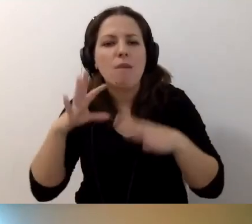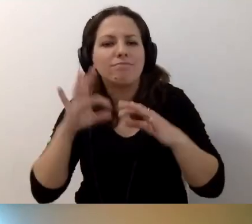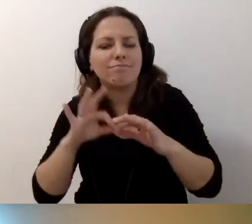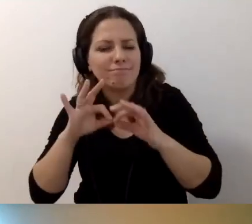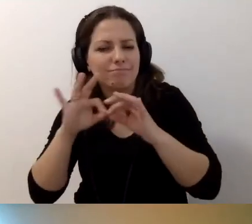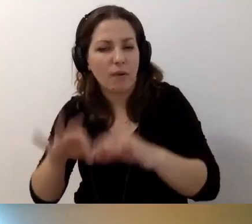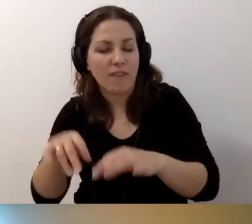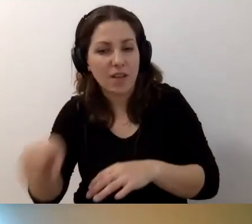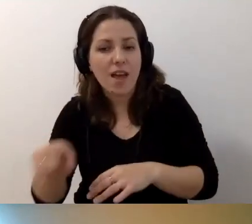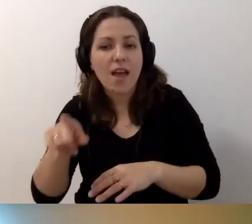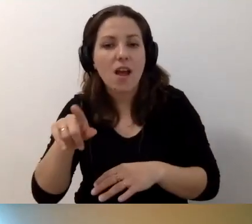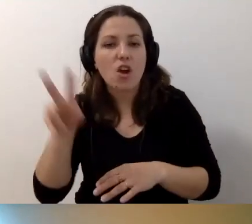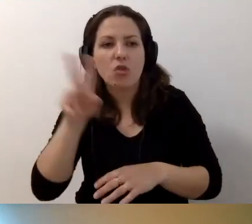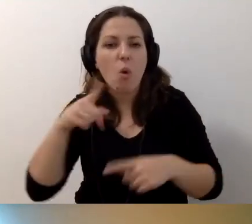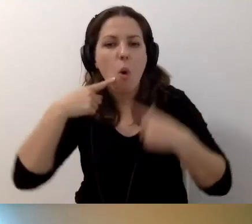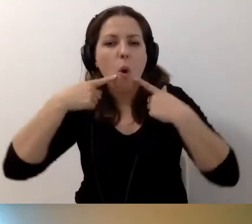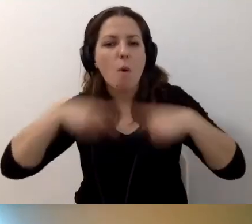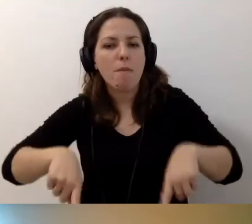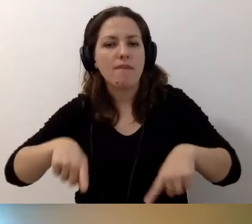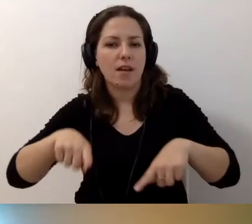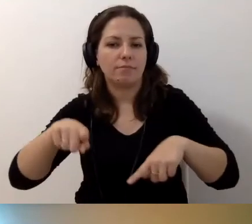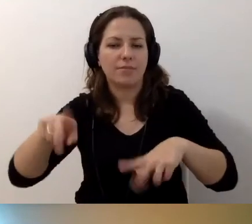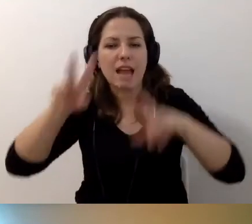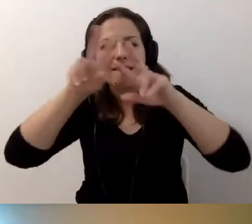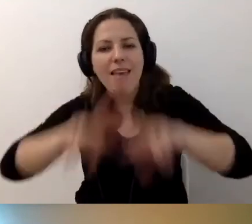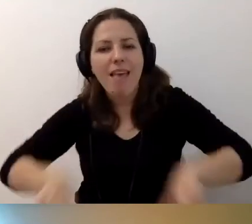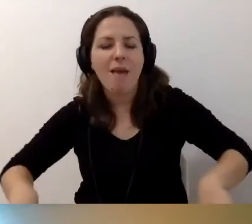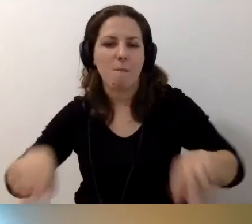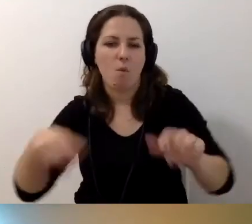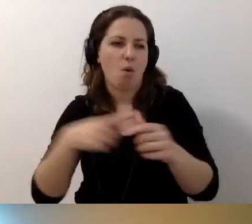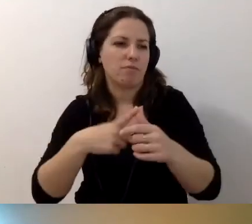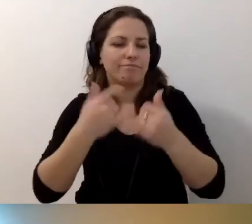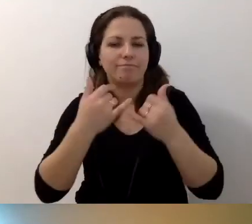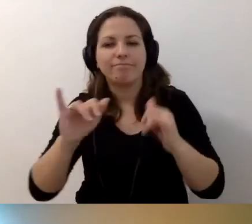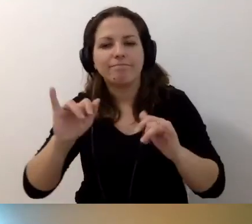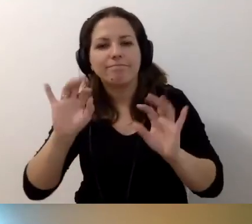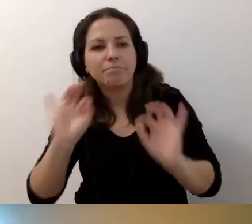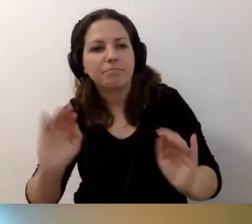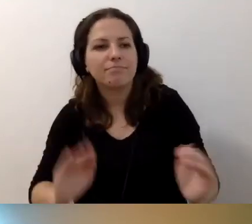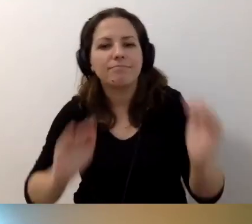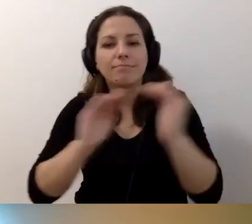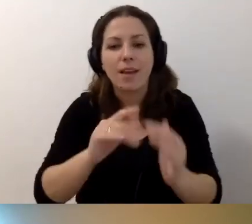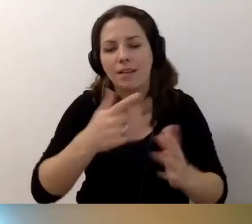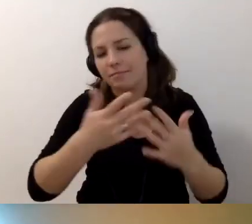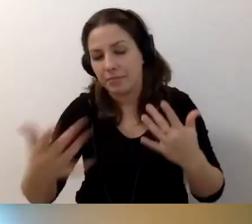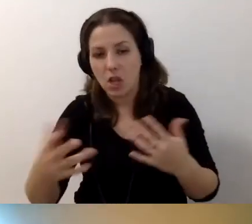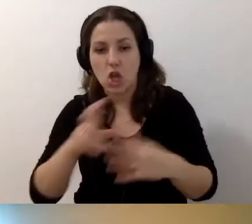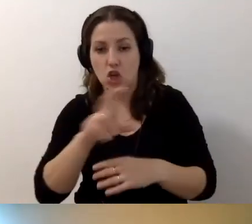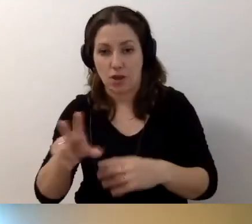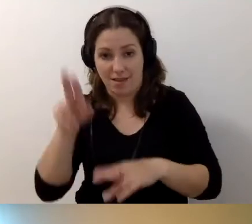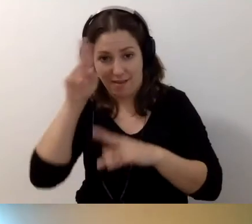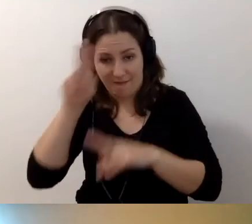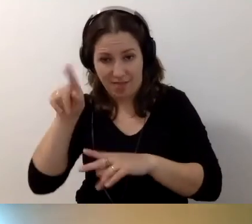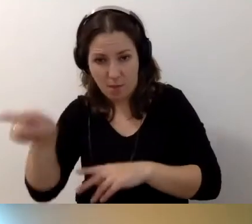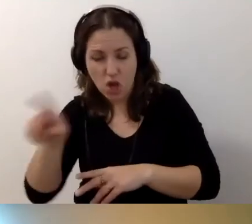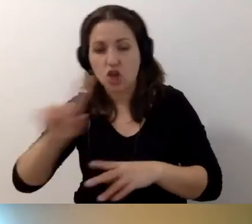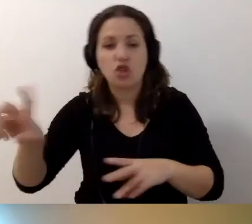Kto odpowiada za remonty, udogodnienia. Najemca czy administrator.